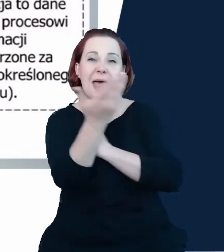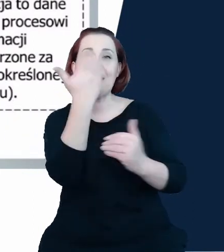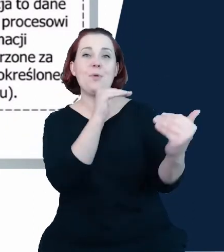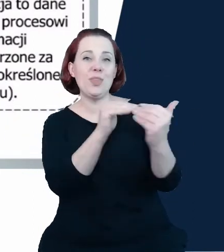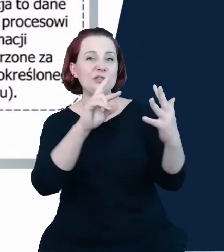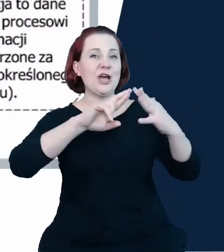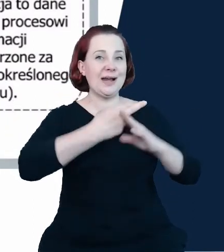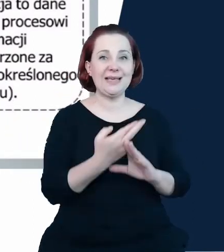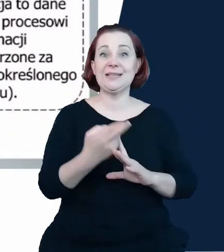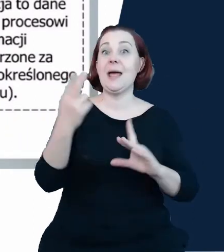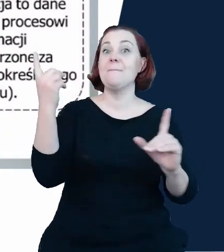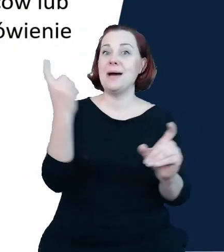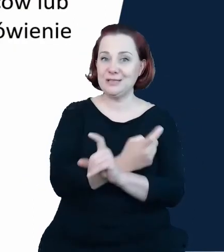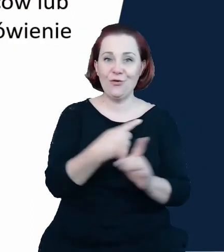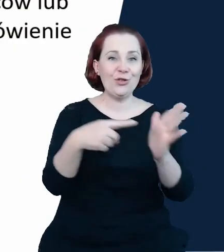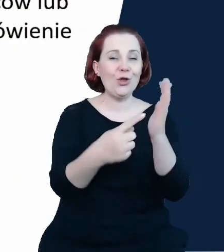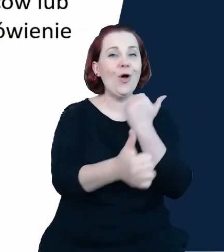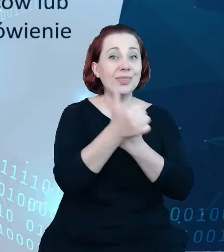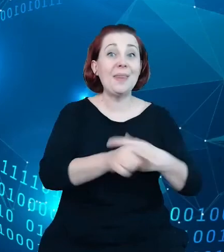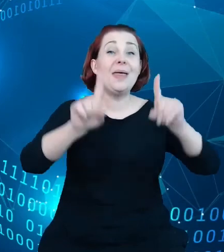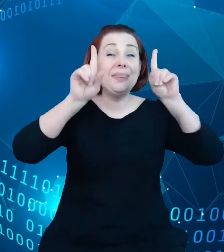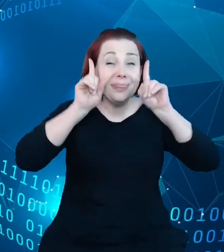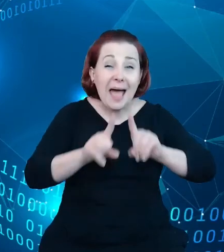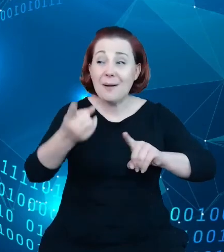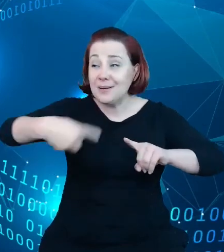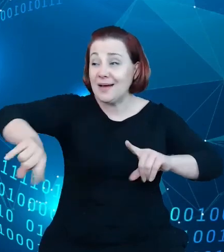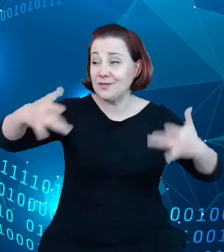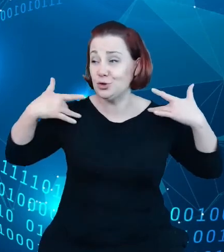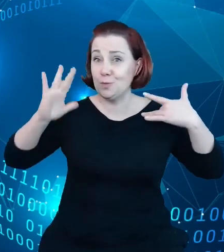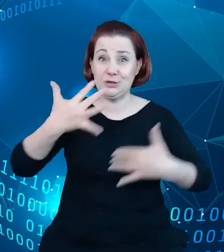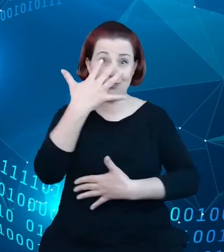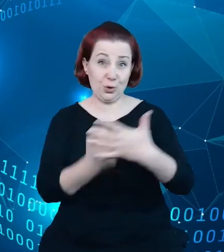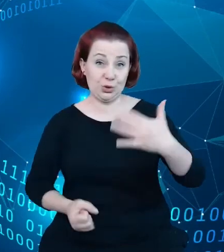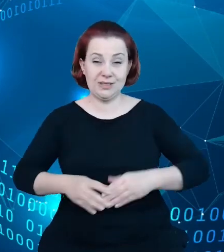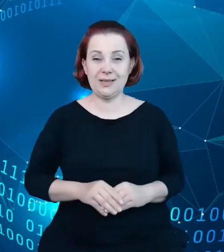fizycznie zostaną, będą wykorzystywane. Jeszcze kolejnym krokiem, w